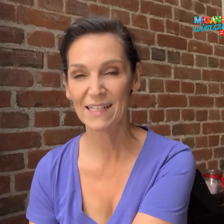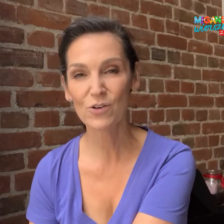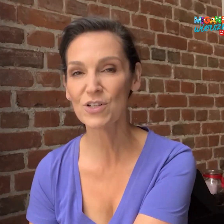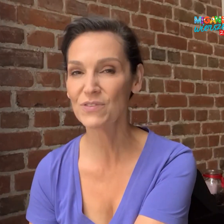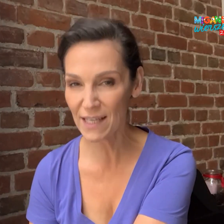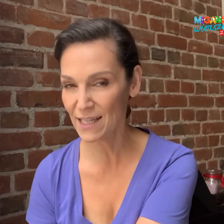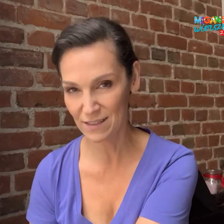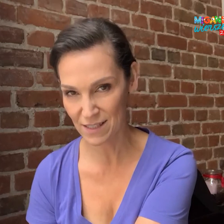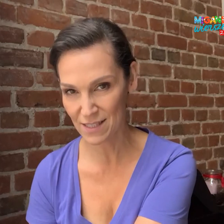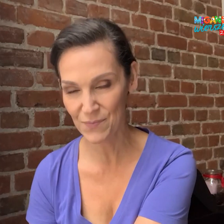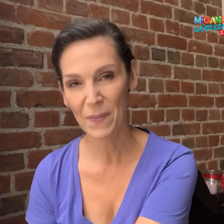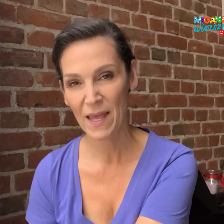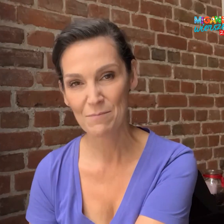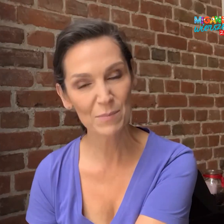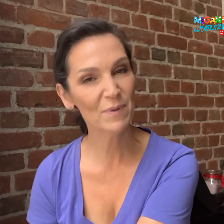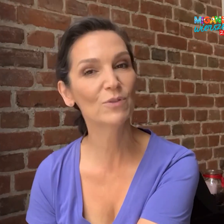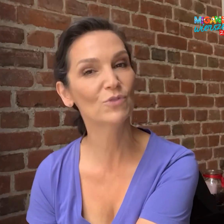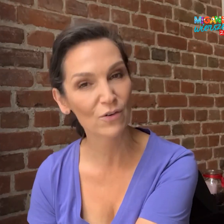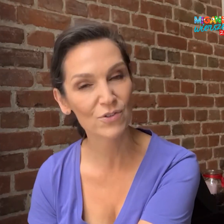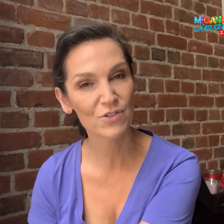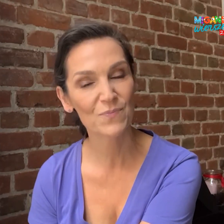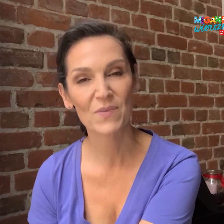Dlatego, że w tej edycji mamy pewną nowość.